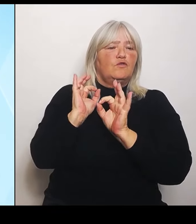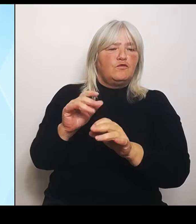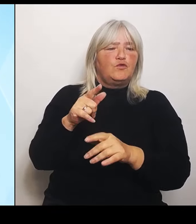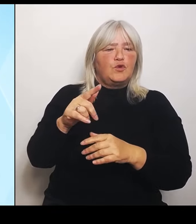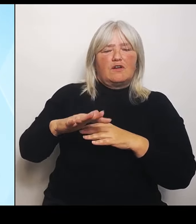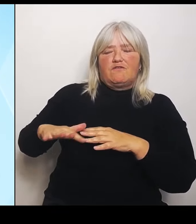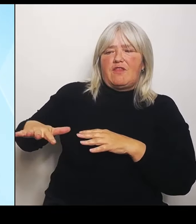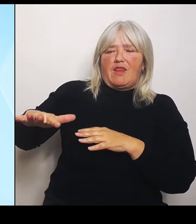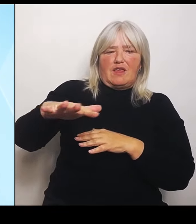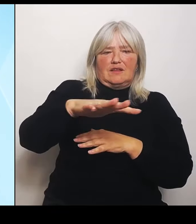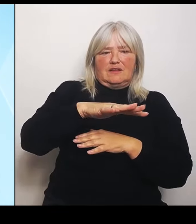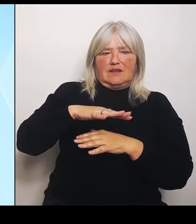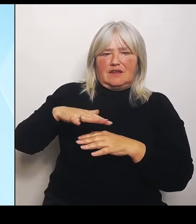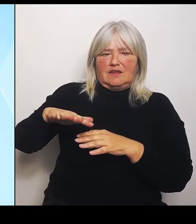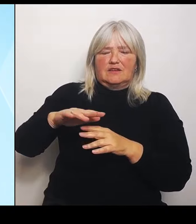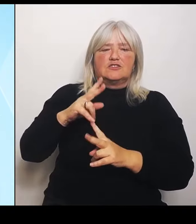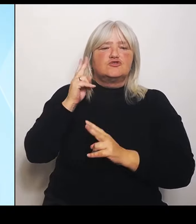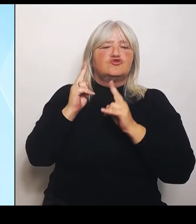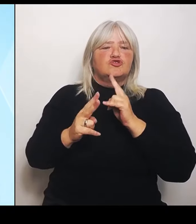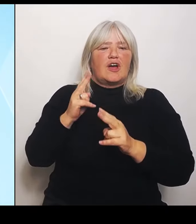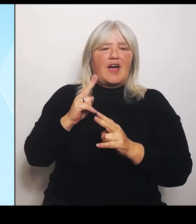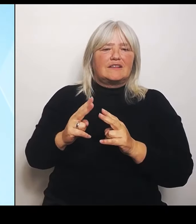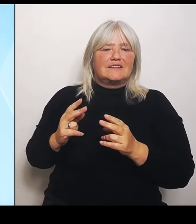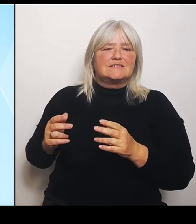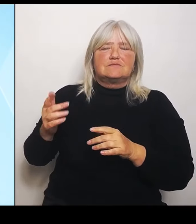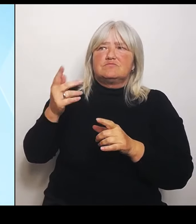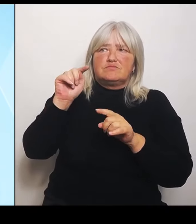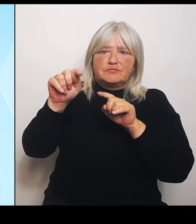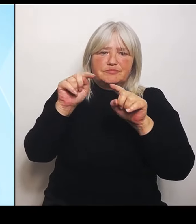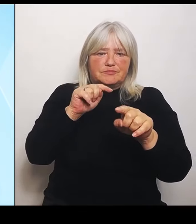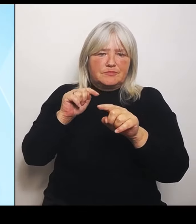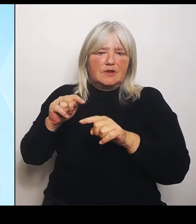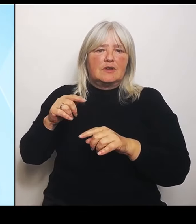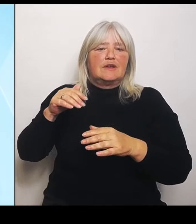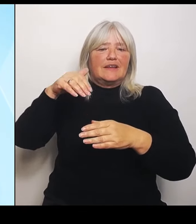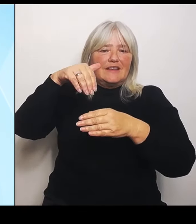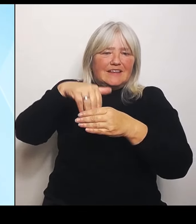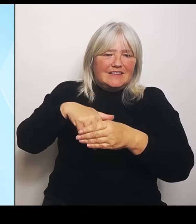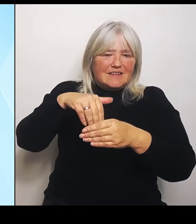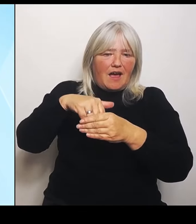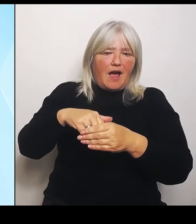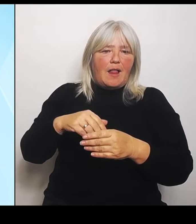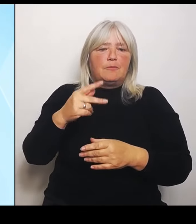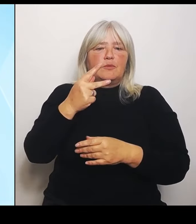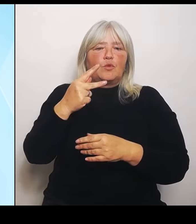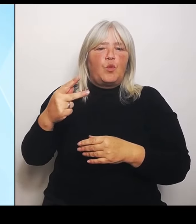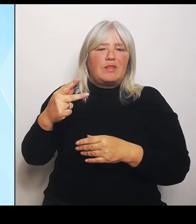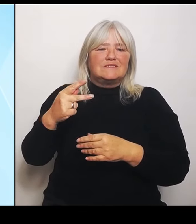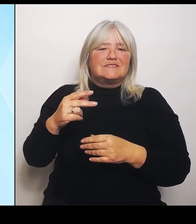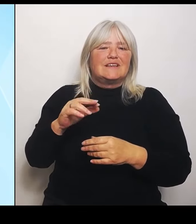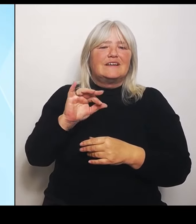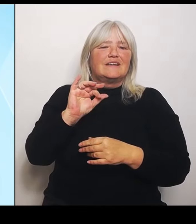innerhalb der Kulisse Riedstrom als auch außerhalb. Also es sind sozusagen alle im landwirtschaftlichen Bereich.